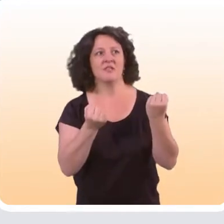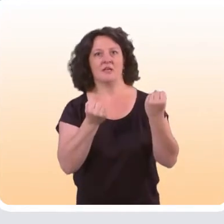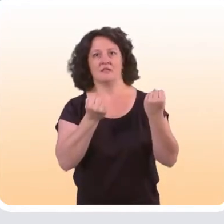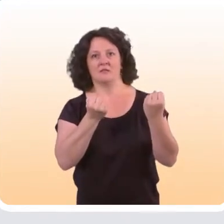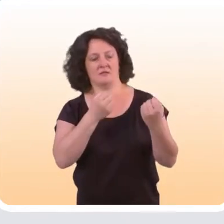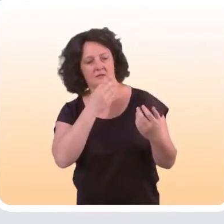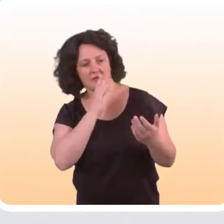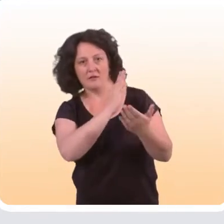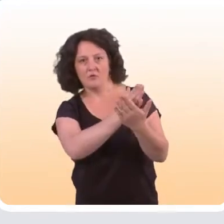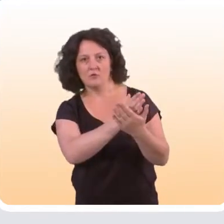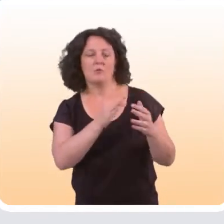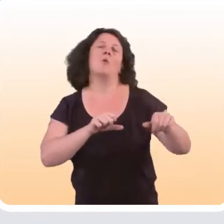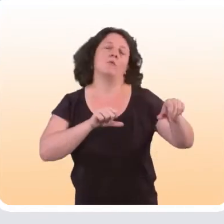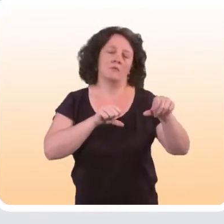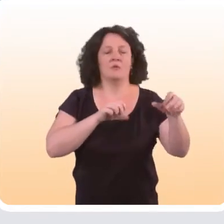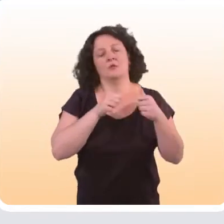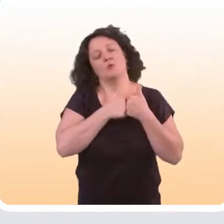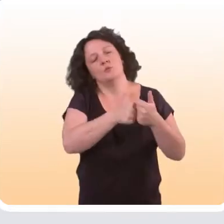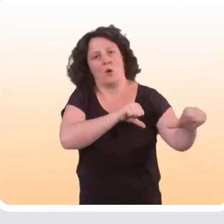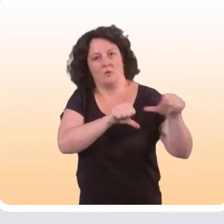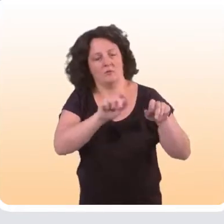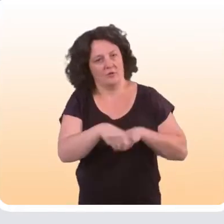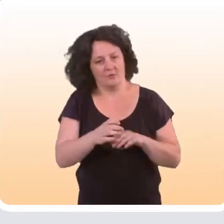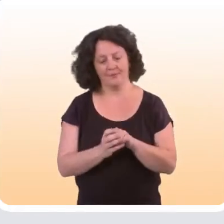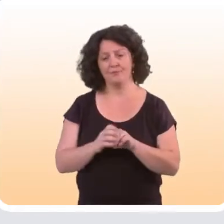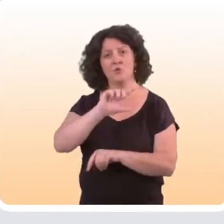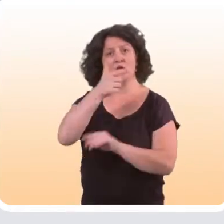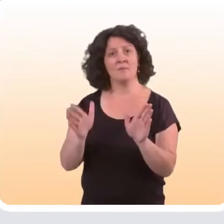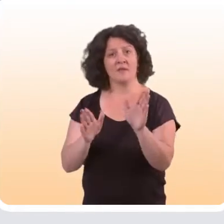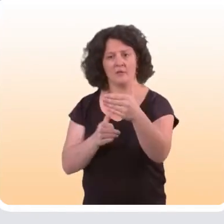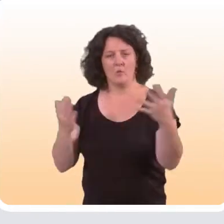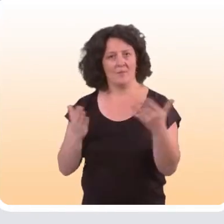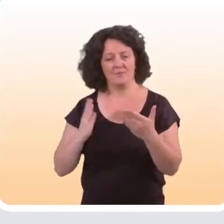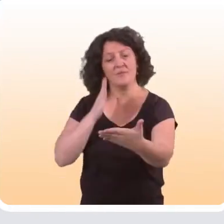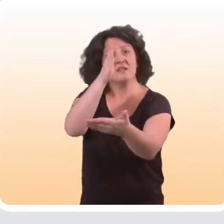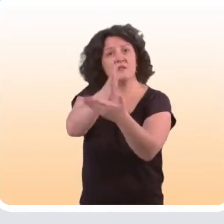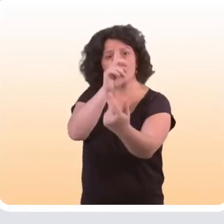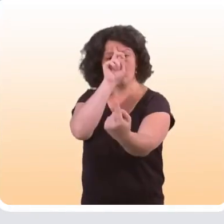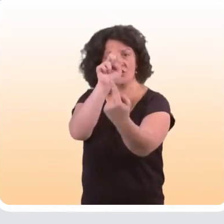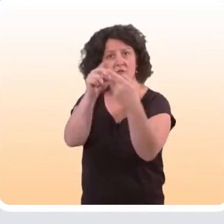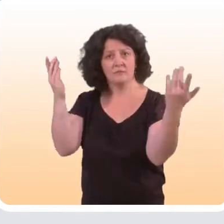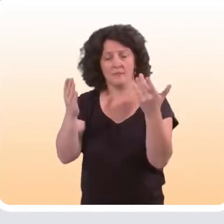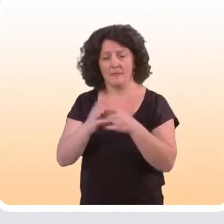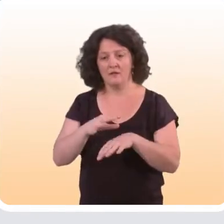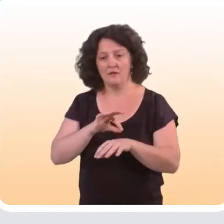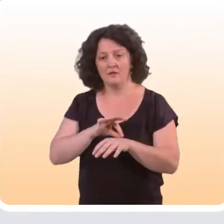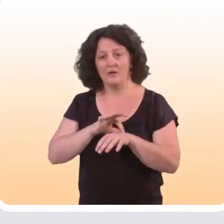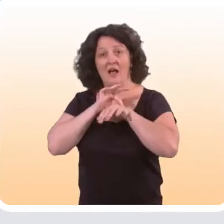de ce type d’intervention, selon certaines conditions bien sûr. La deuxième grande catégorie, ce sont toutes les interventions qui visent à accompagner